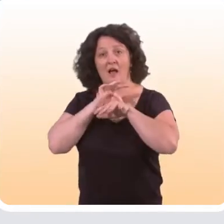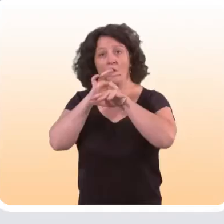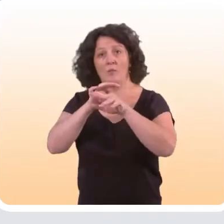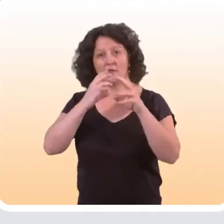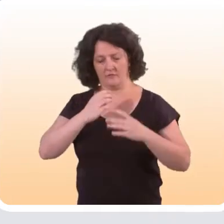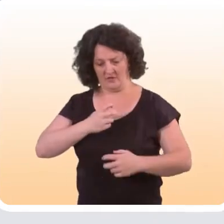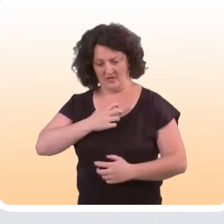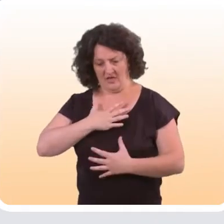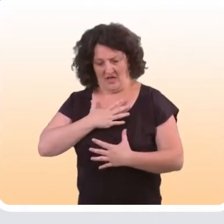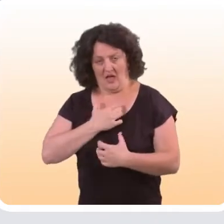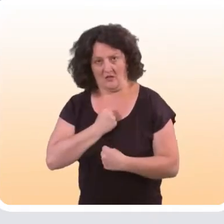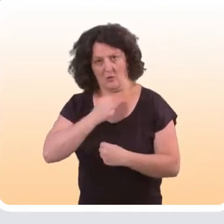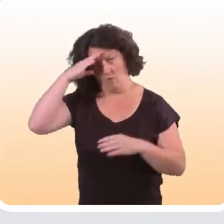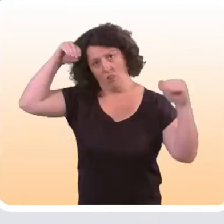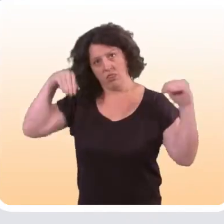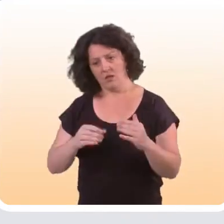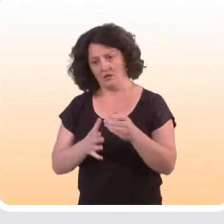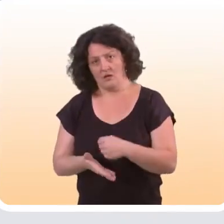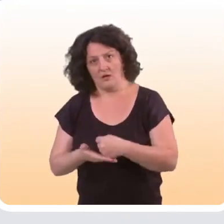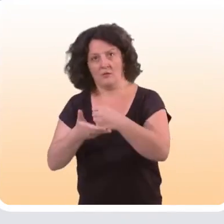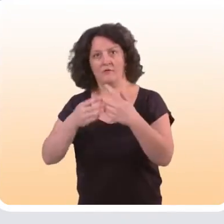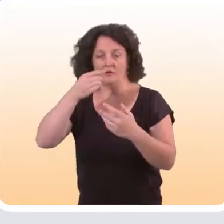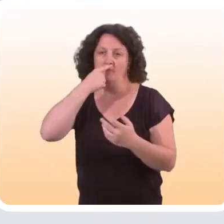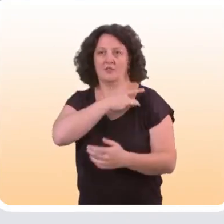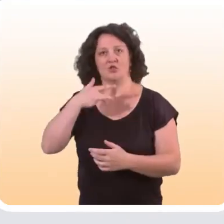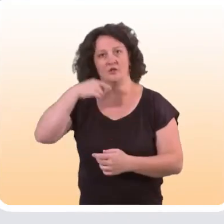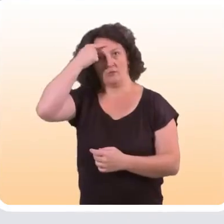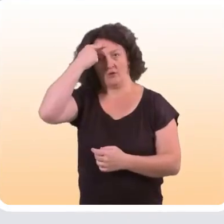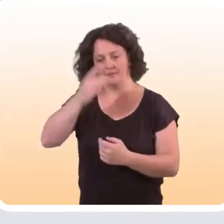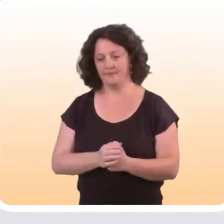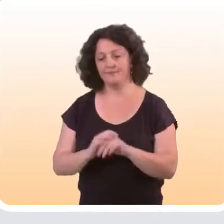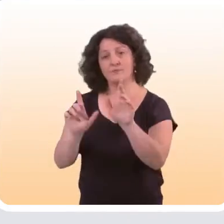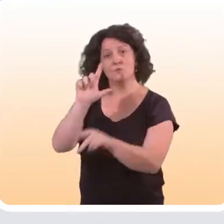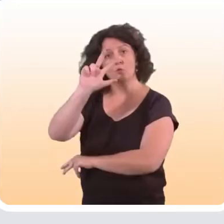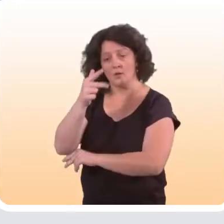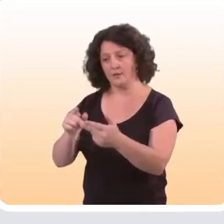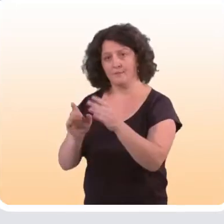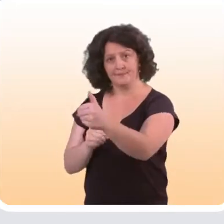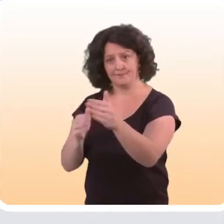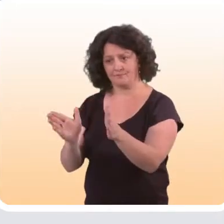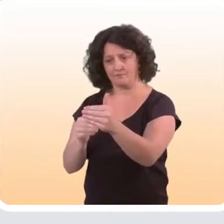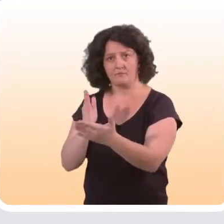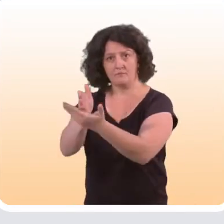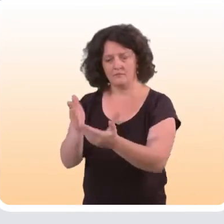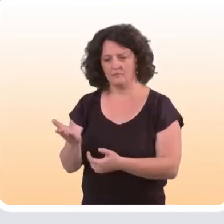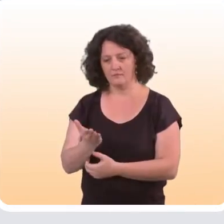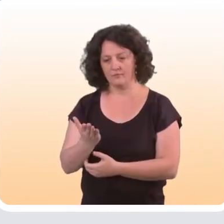la diminution des symptômes anxieux et dépressifs, dans le domaine de la santé mentale. Une troisième catégorie d’interventions